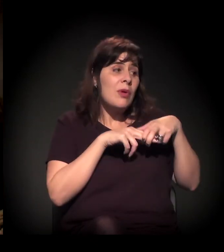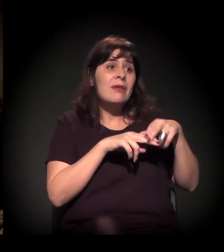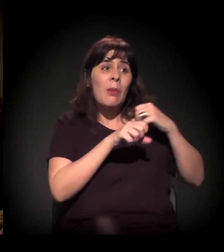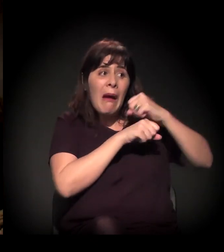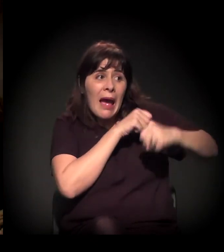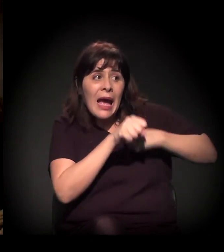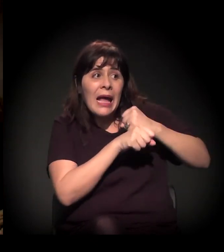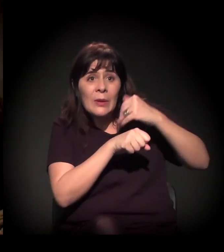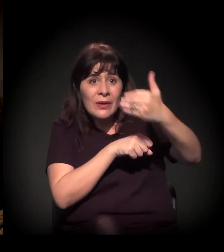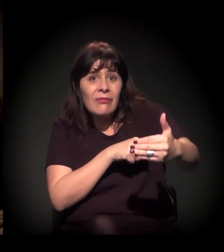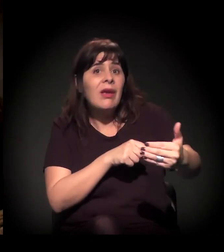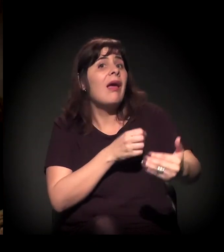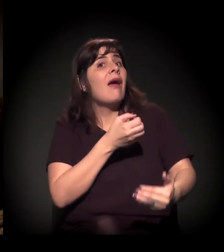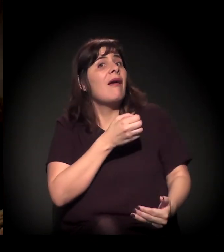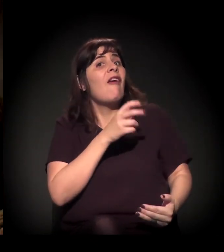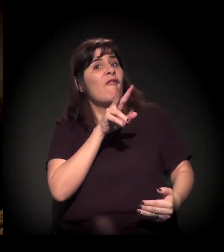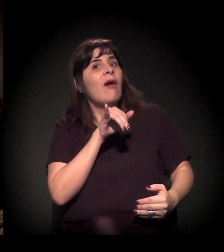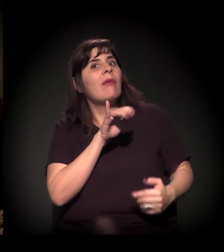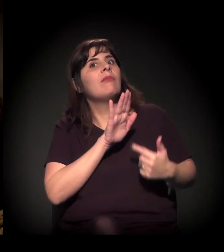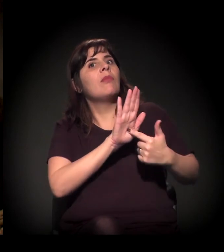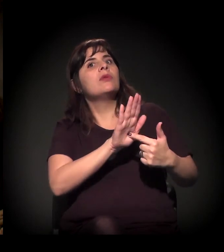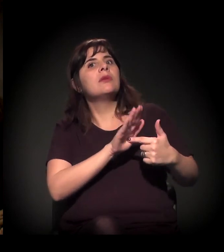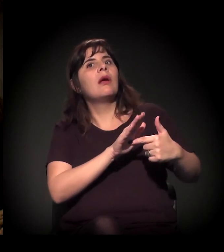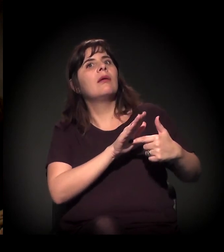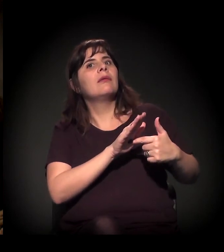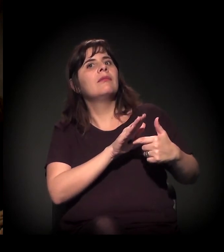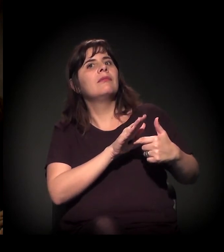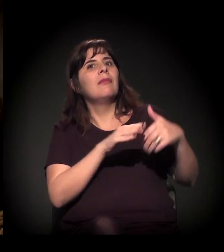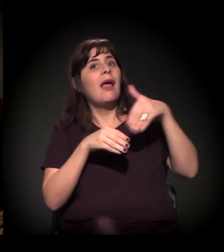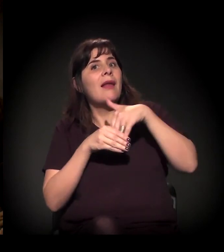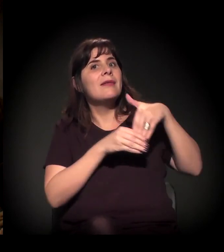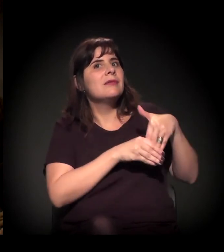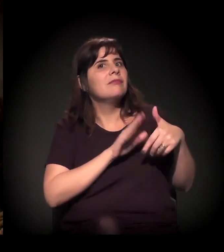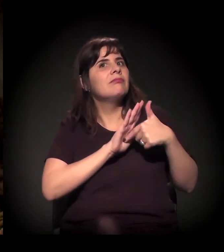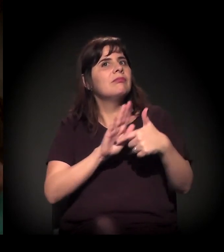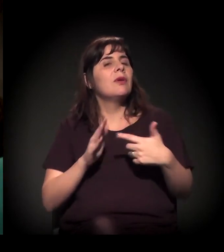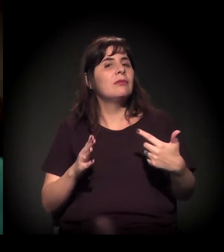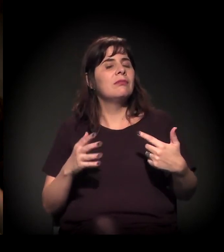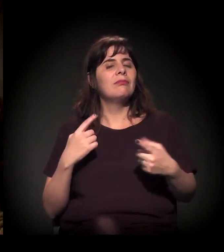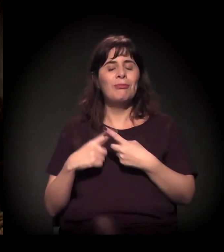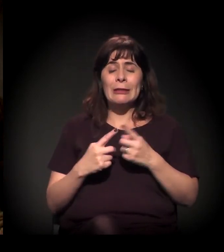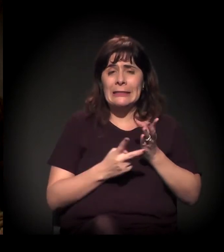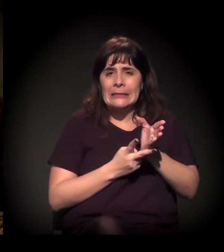Do quanto a gente é capaz de pautar uma eleição novamente. É, porque a gente vive uma ambiguidade histórica e política.